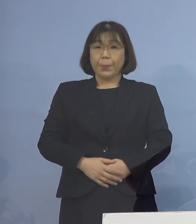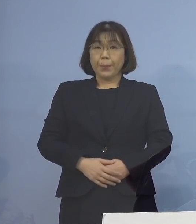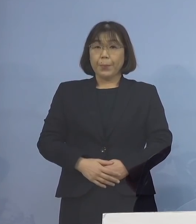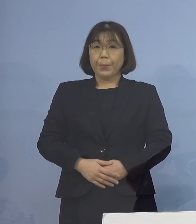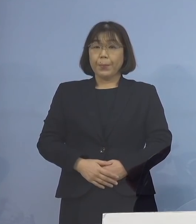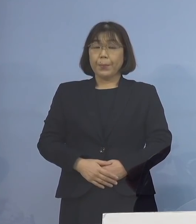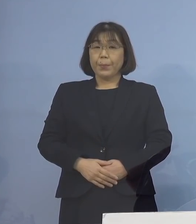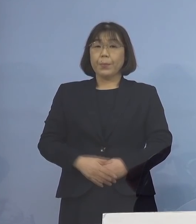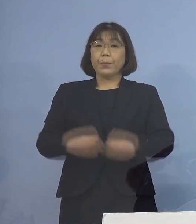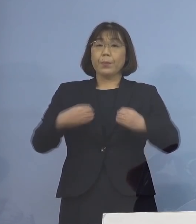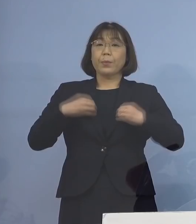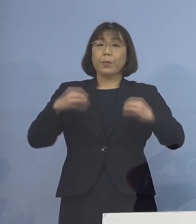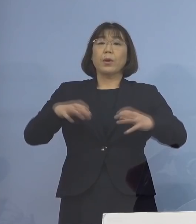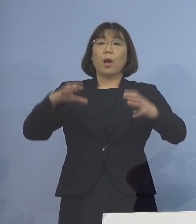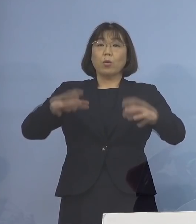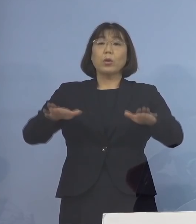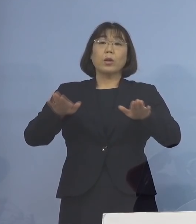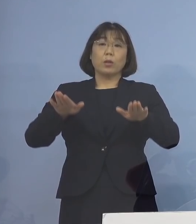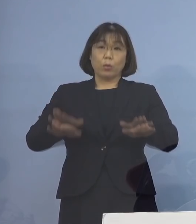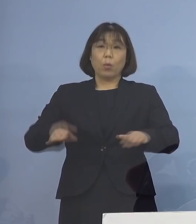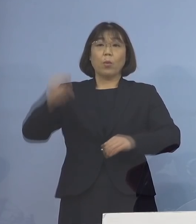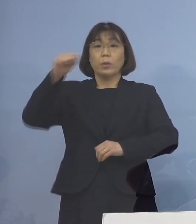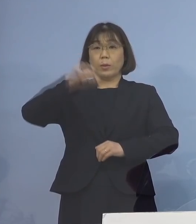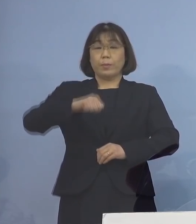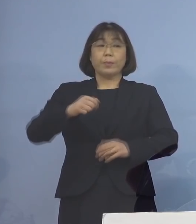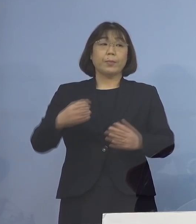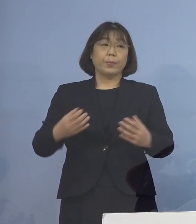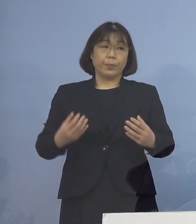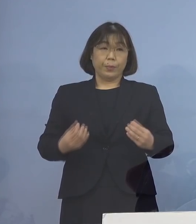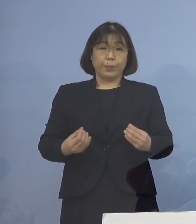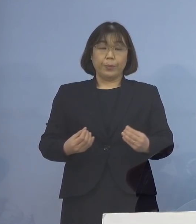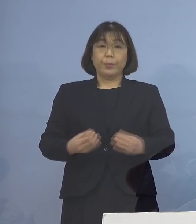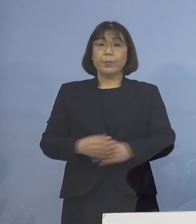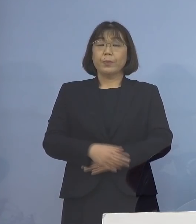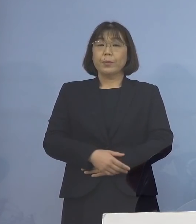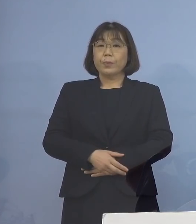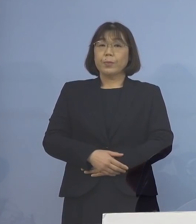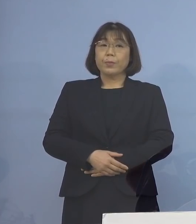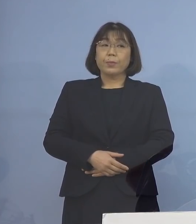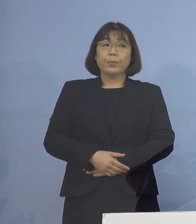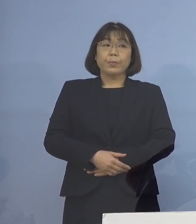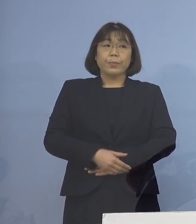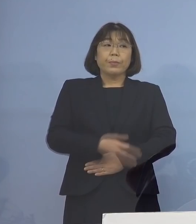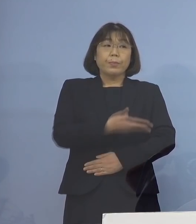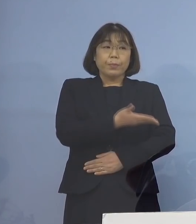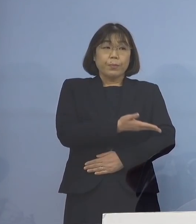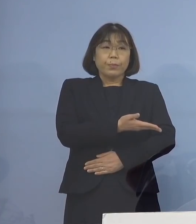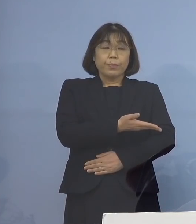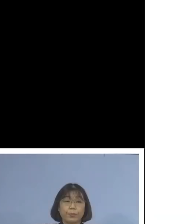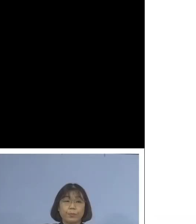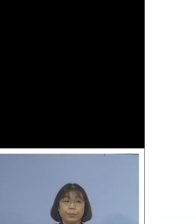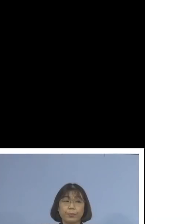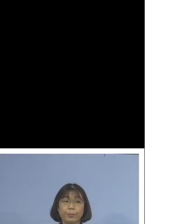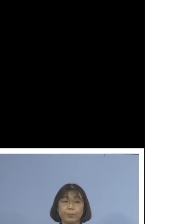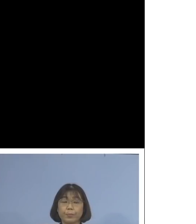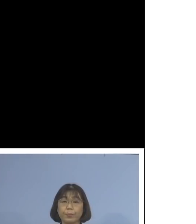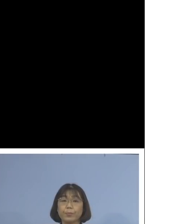クラスターとして本日 認定することとなりました ということで こちらをご覧いただきます